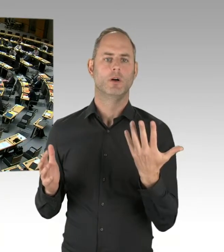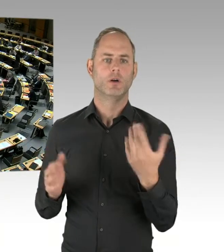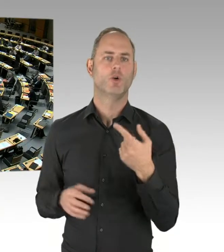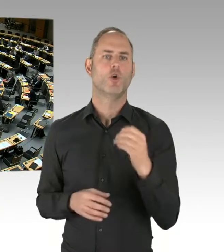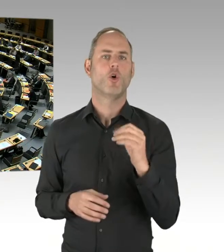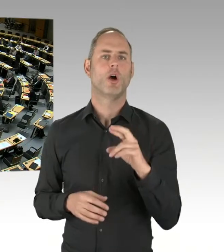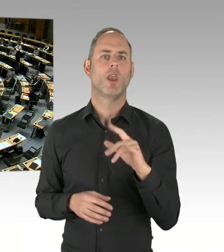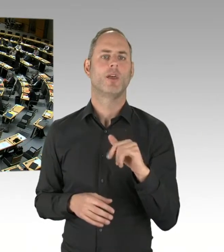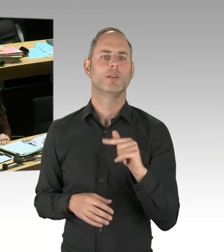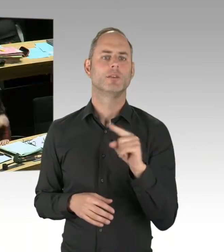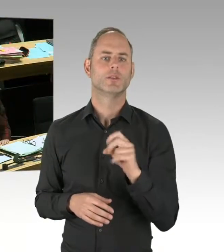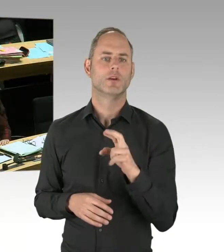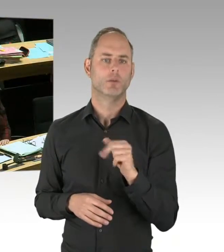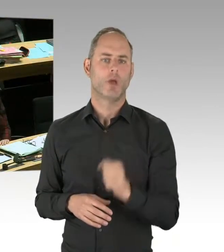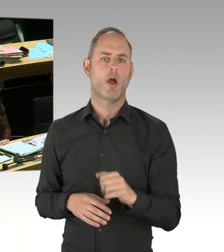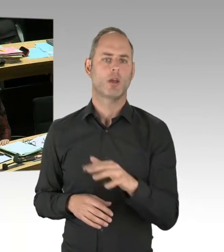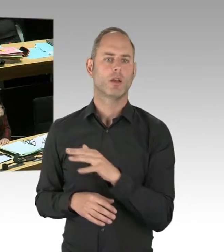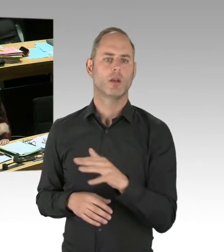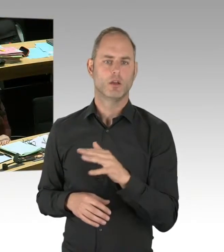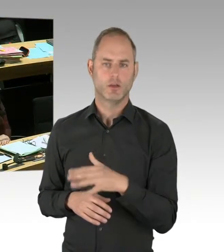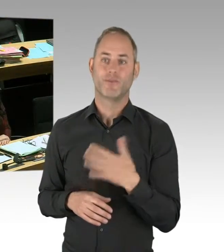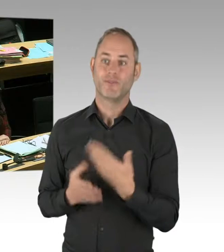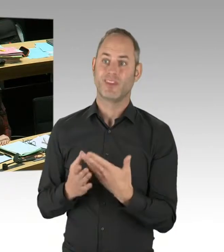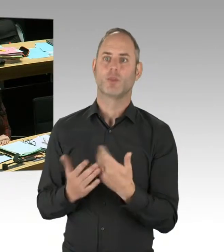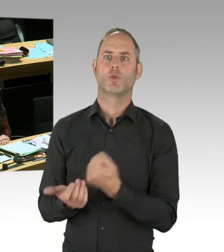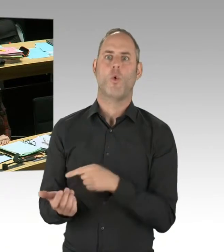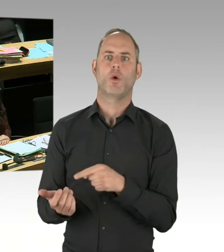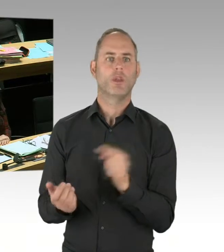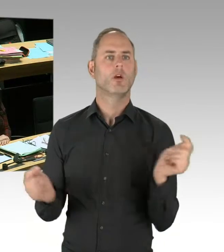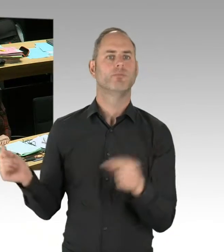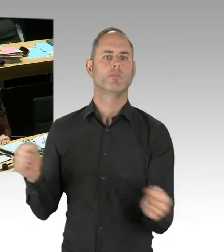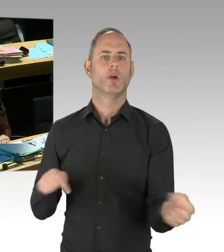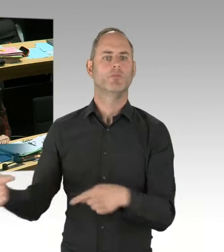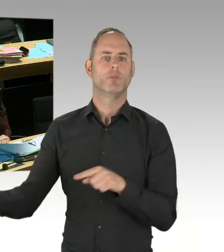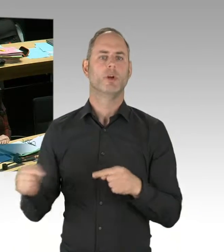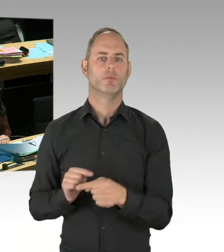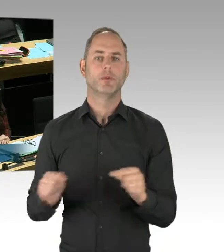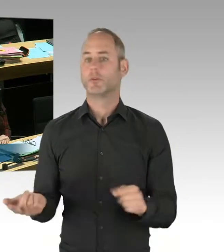meine sehr geehrten Damen und Herren, sehr geehrter Herr Abgeordneter Wansner,